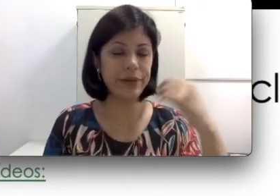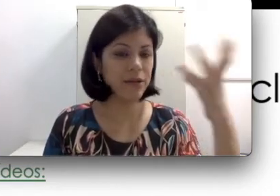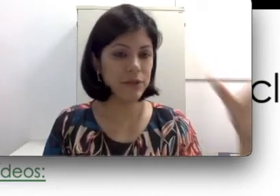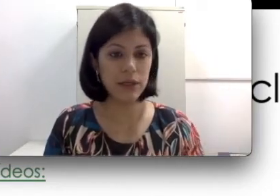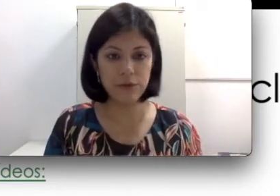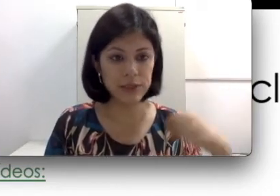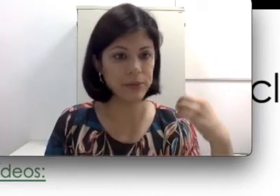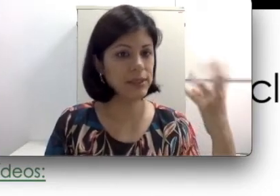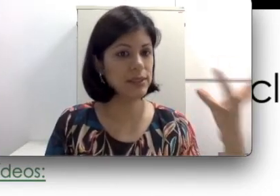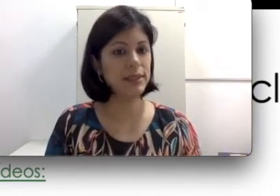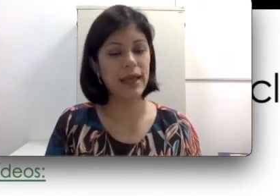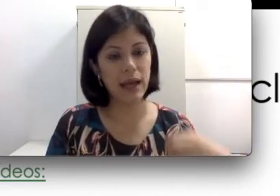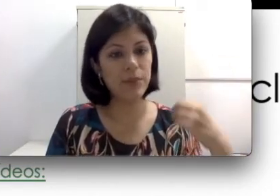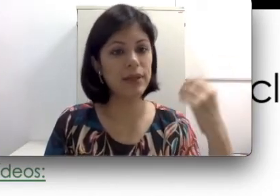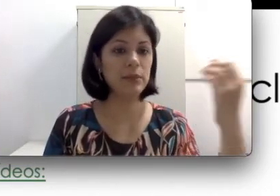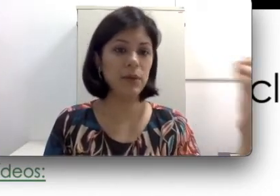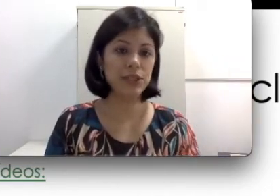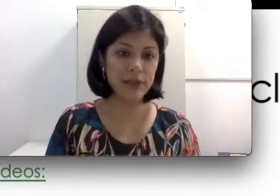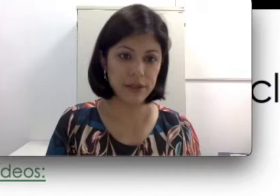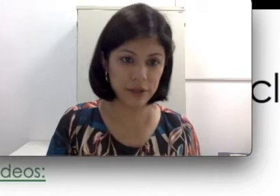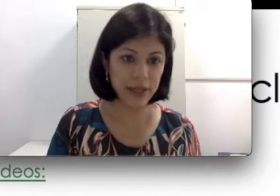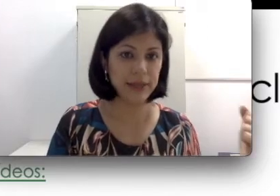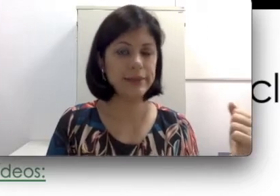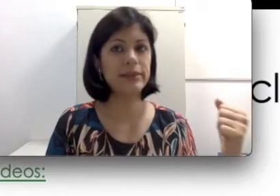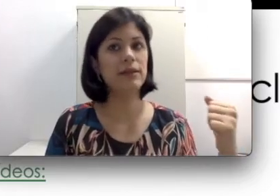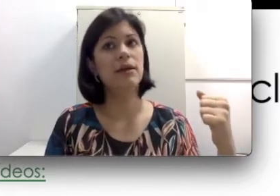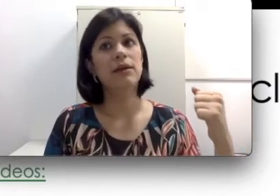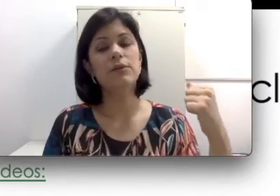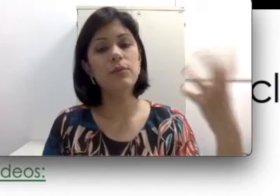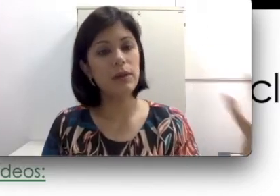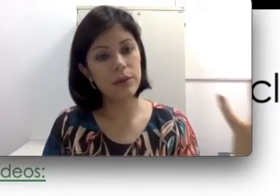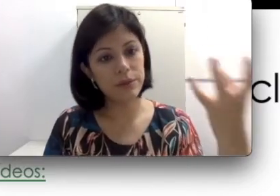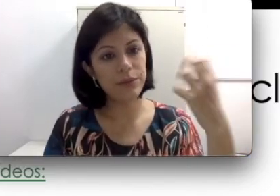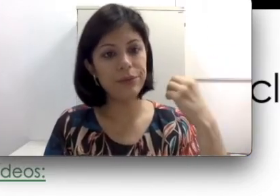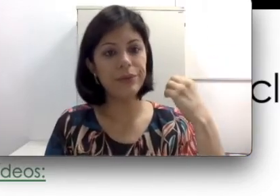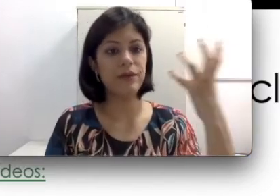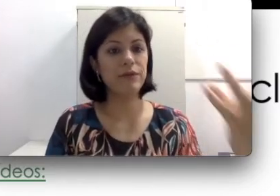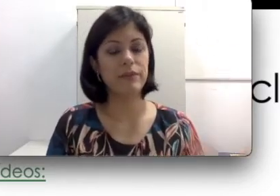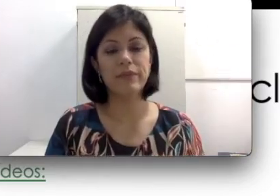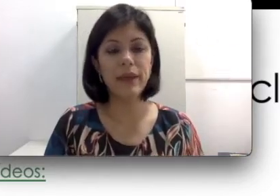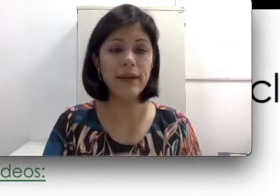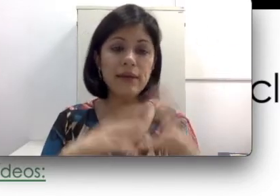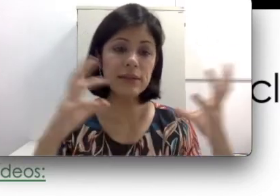no avião você precisa desligar porque pode dar interferência, no banco, em situações